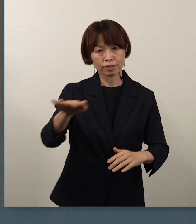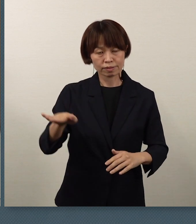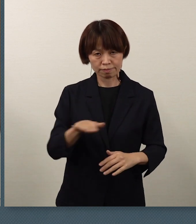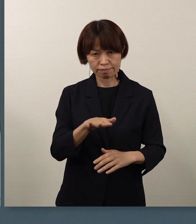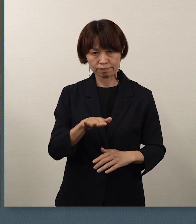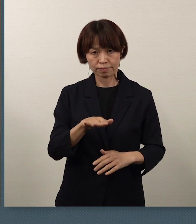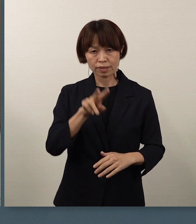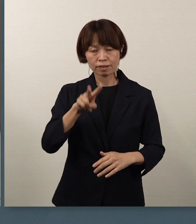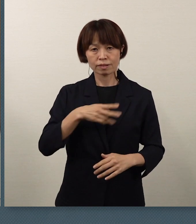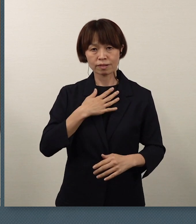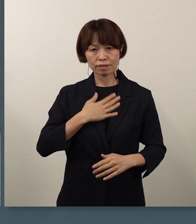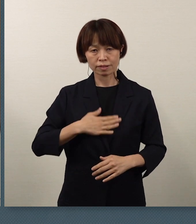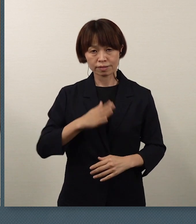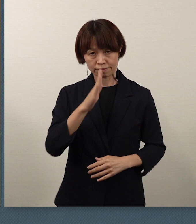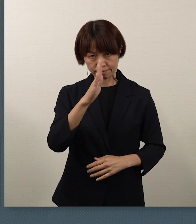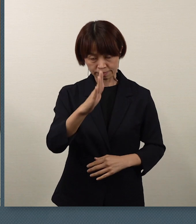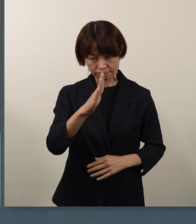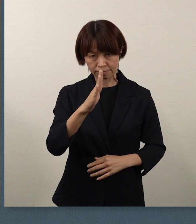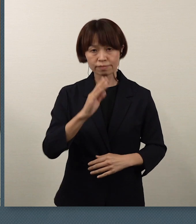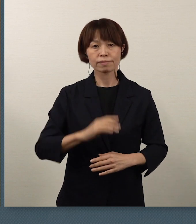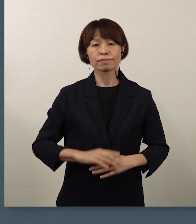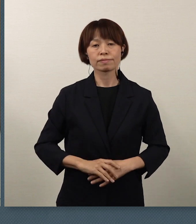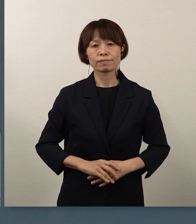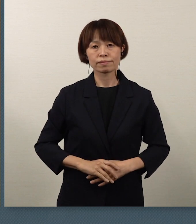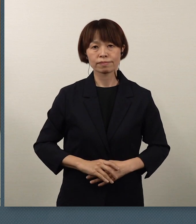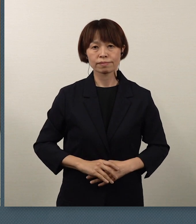ご理解をよろしくお願いをいたし ます